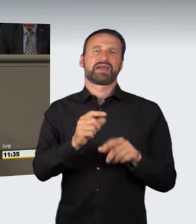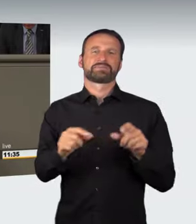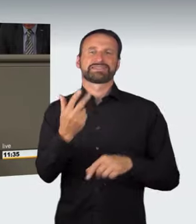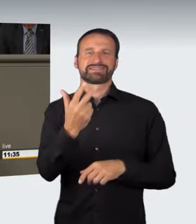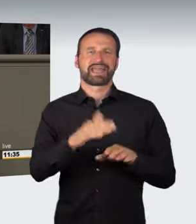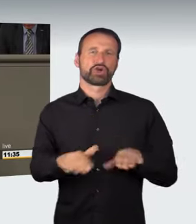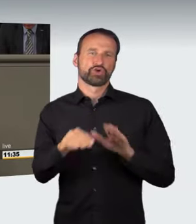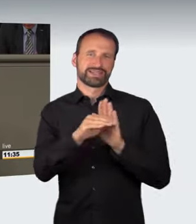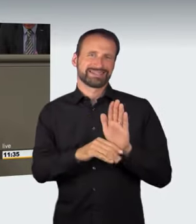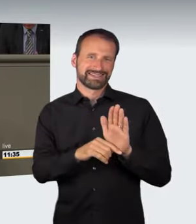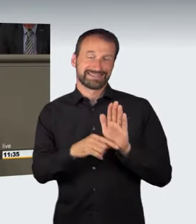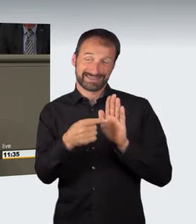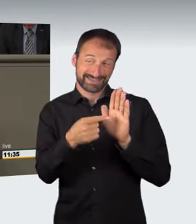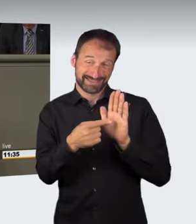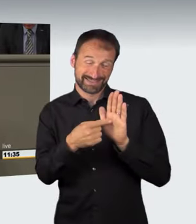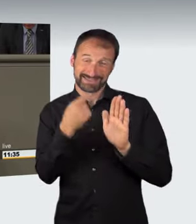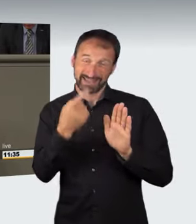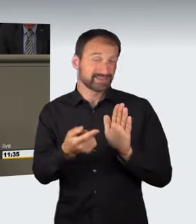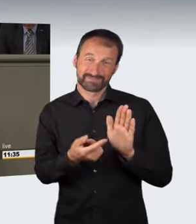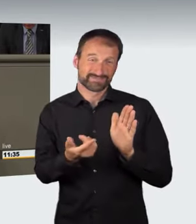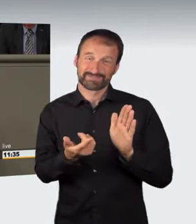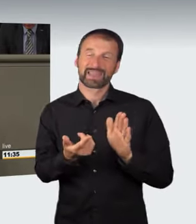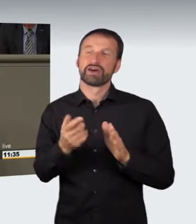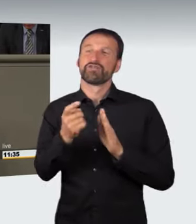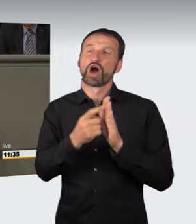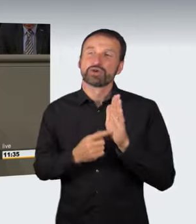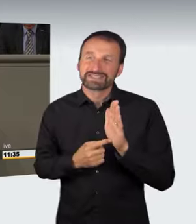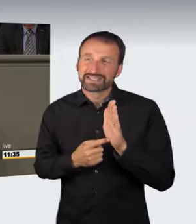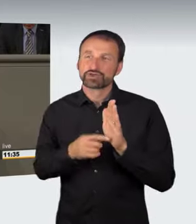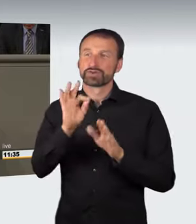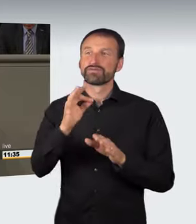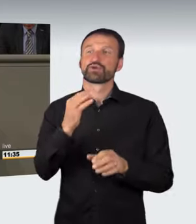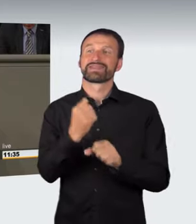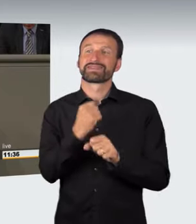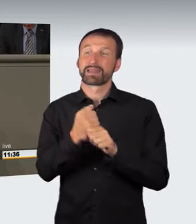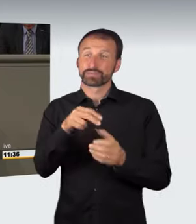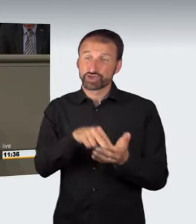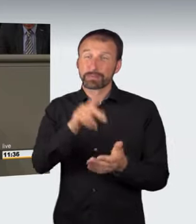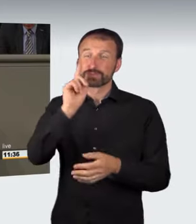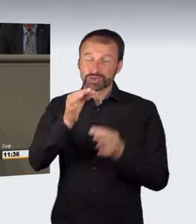Aus diesem Grundsatz geht hervor, dass der Gesetzgeber die Voraussetzungen des Tatbestands so genau umschreiben muss,